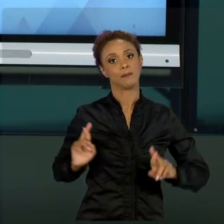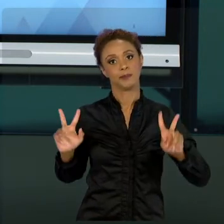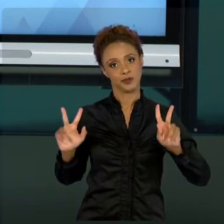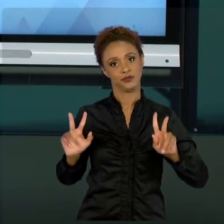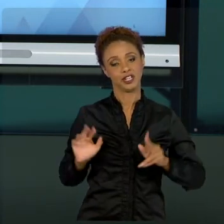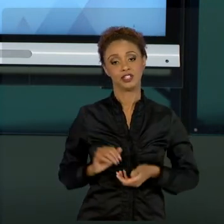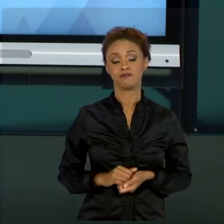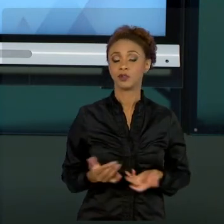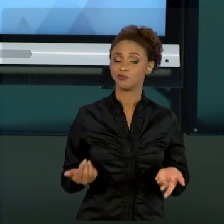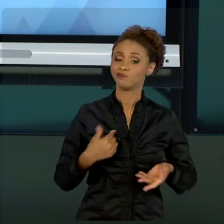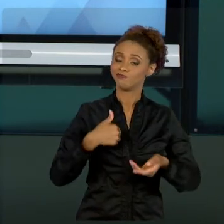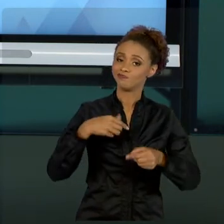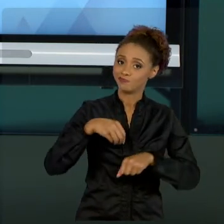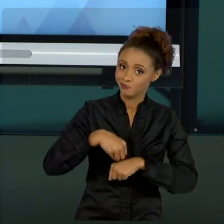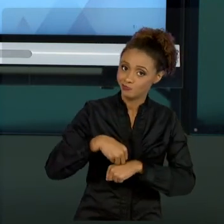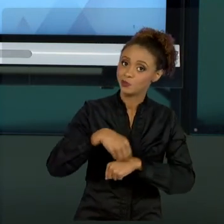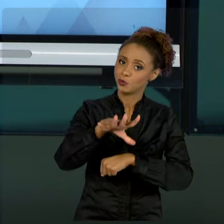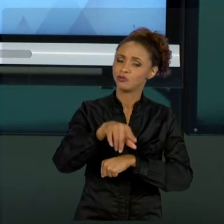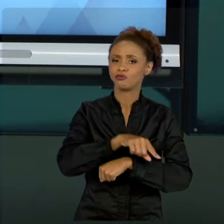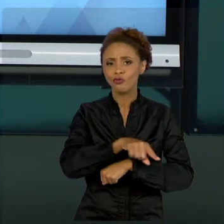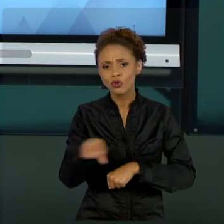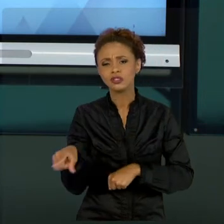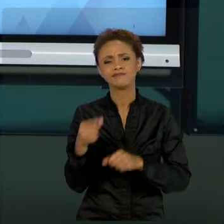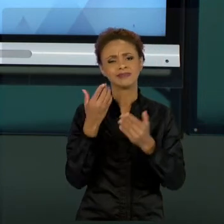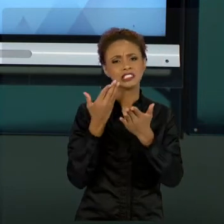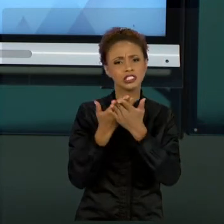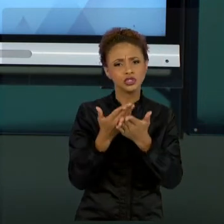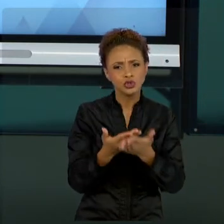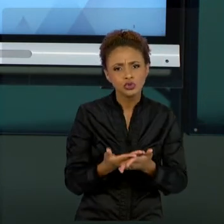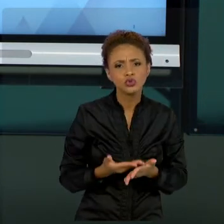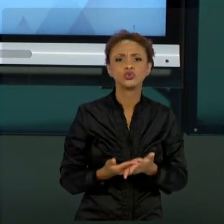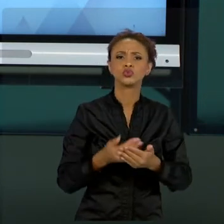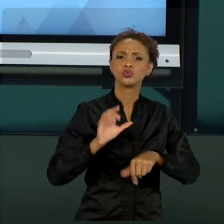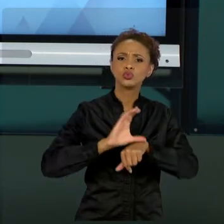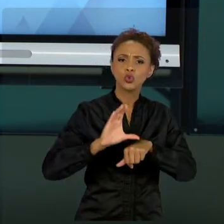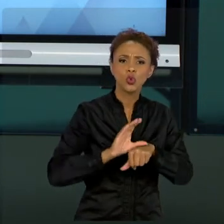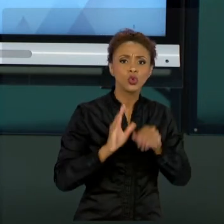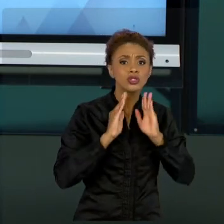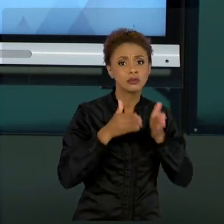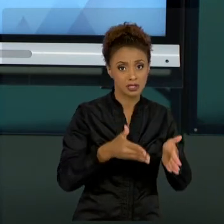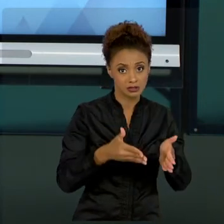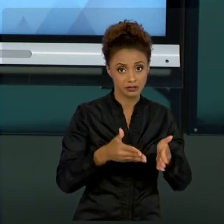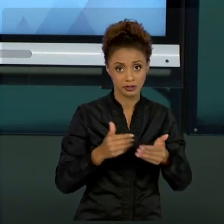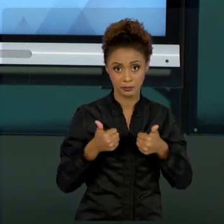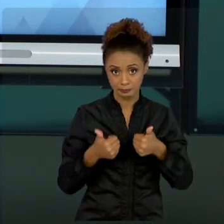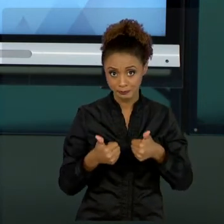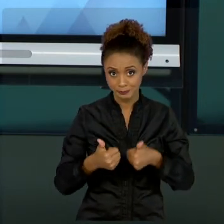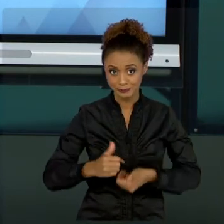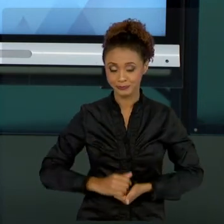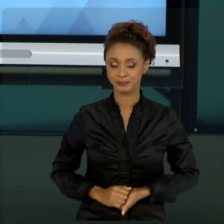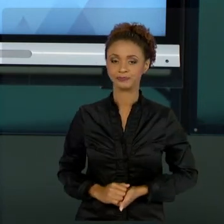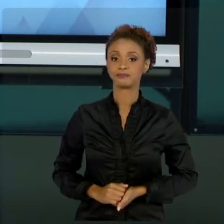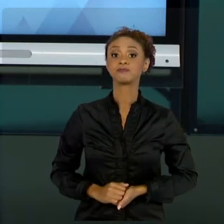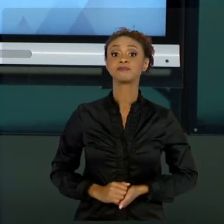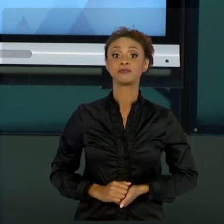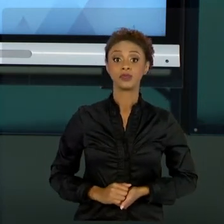ESTUDOS, ESPECIALIZAÇÕES NESSE SENTIDO. TUDO BEM? VAMOS LÁ, ENTÃO, FAZER UM APANHADO GERAL DAQUILO